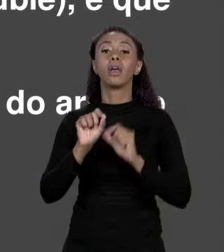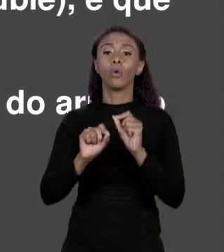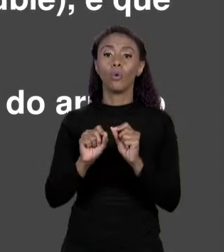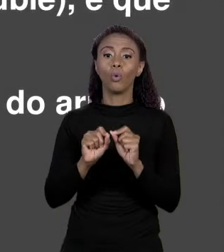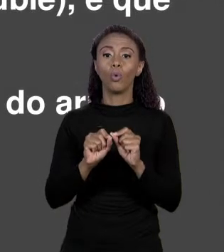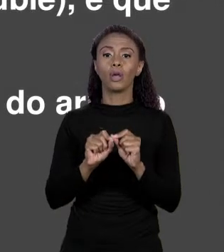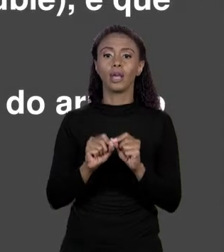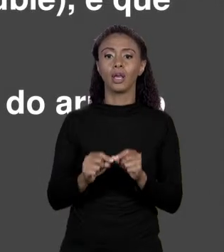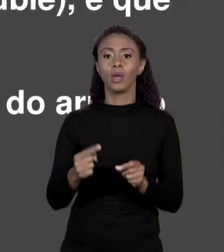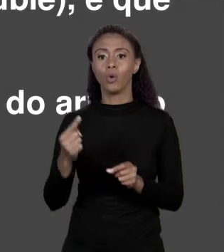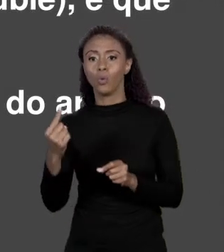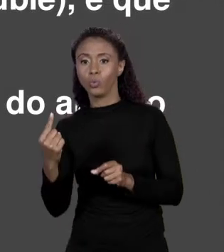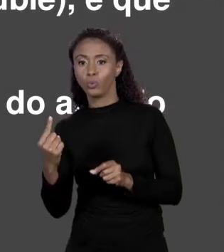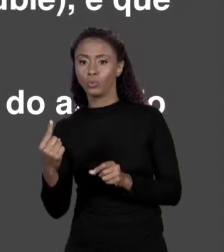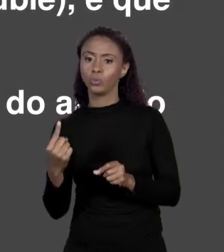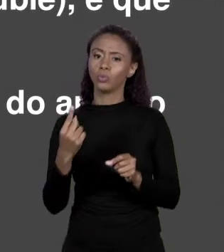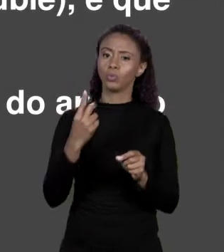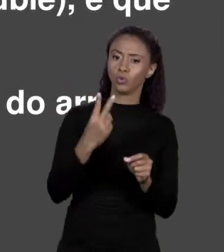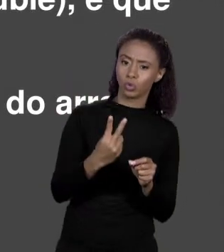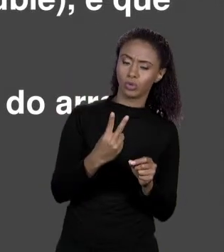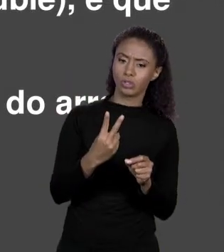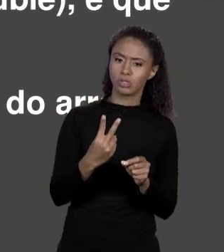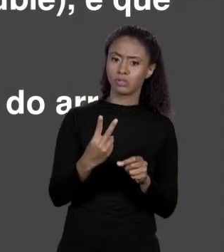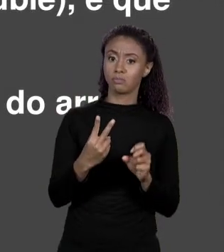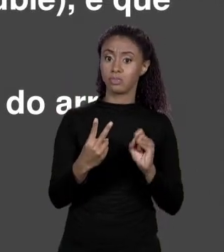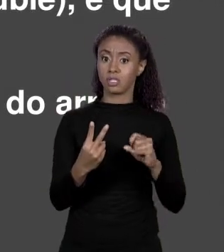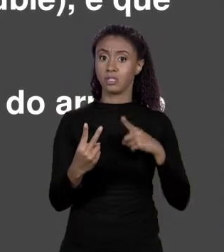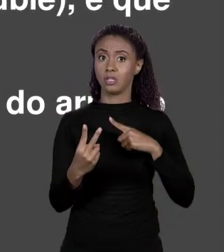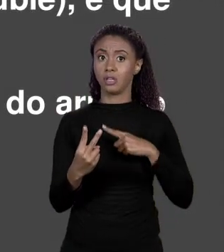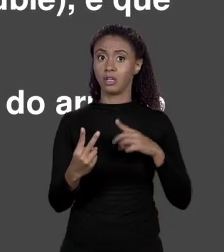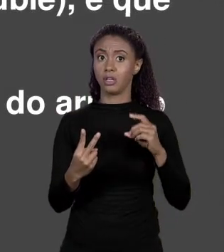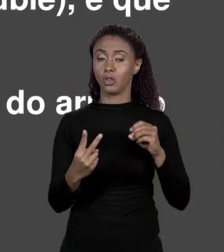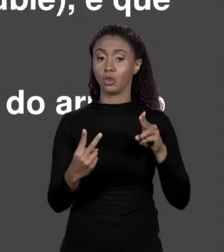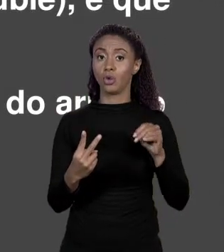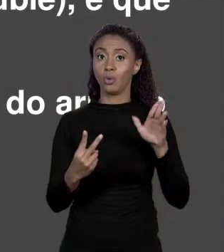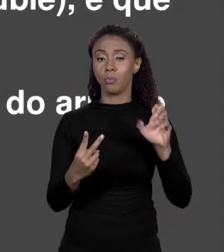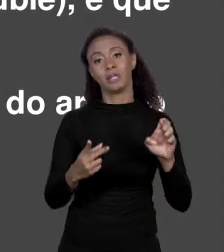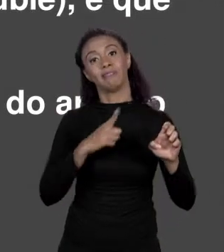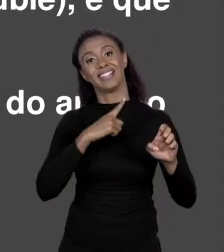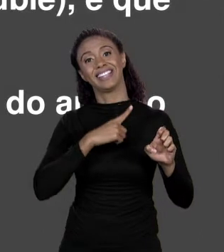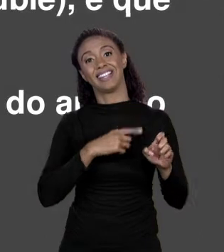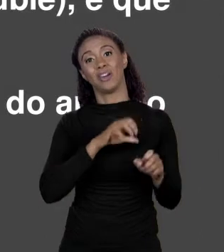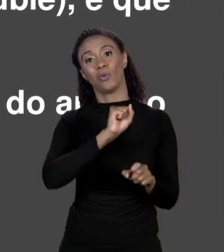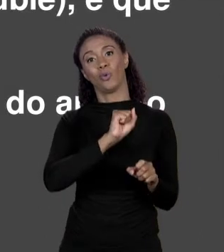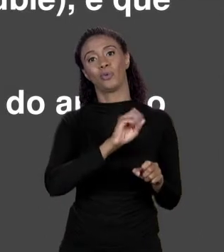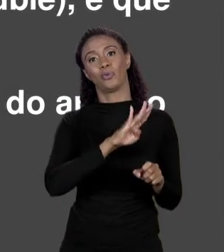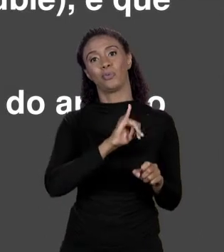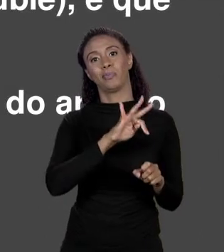CAIXOTINHO AQUI? SE É "DOUBLE" SÃO OITO "BYTES". ENTÃO EU DESLOQUEI PARA PEGAR O